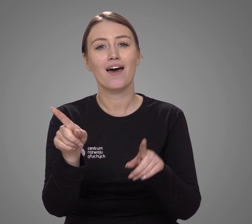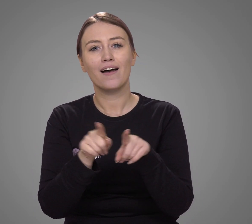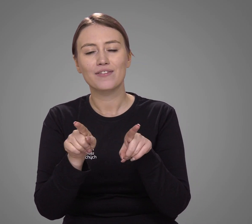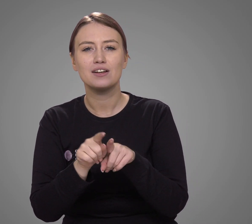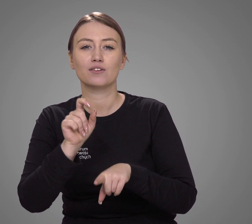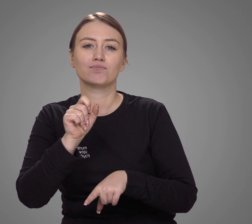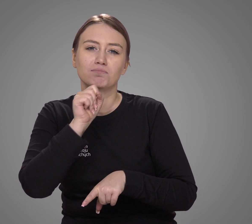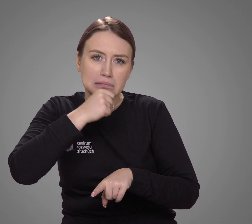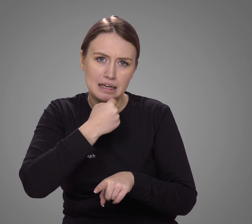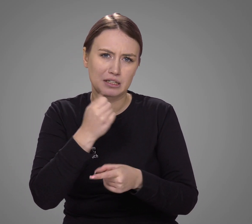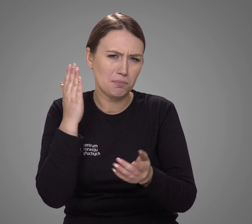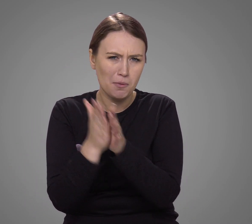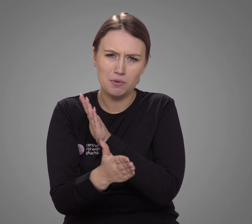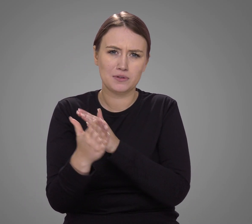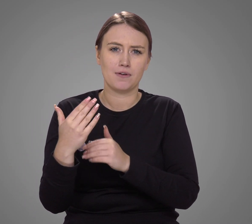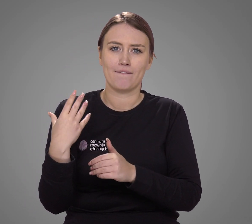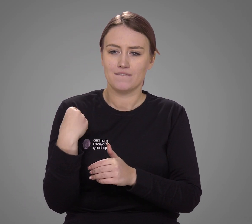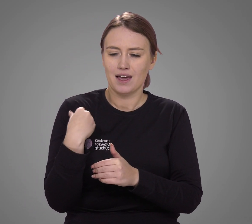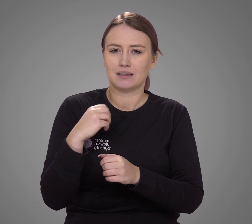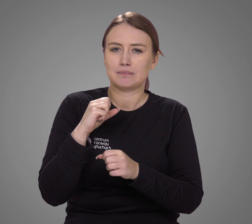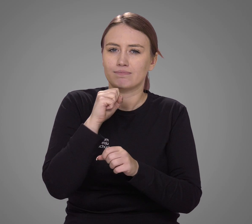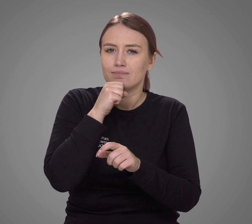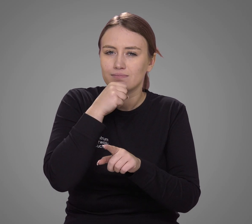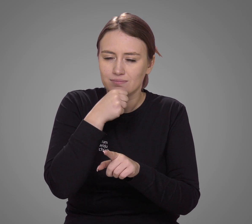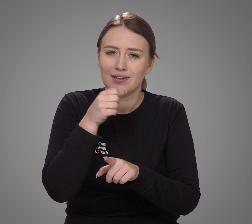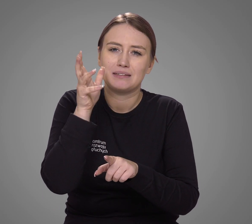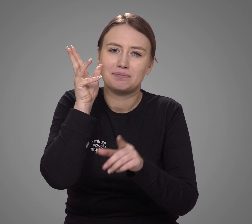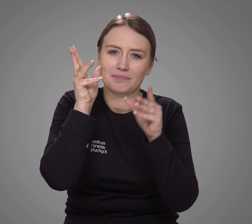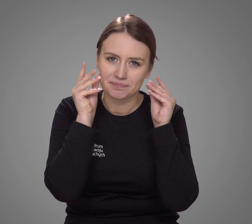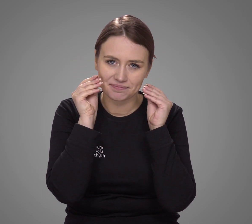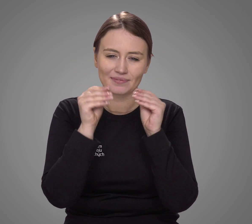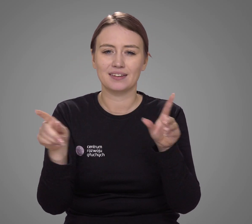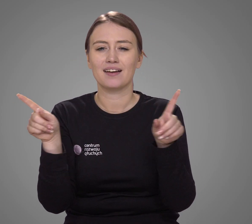oraz osób starszych, u których wraz z wiekiem zwiększał się niedosłuch.